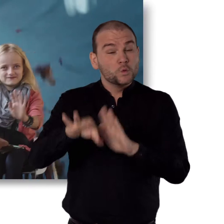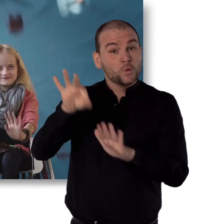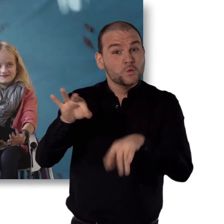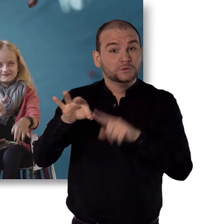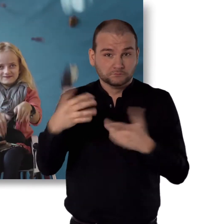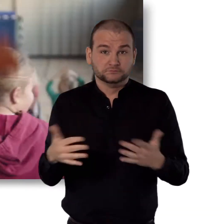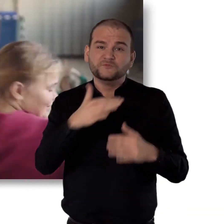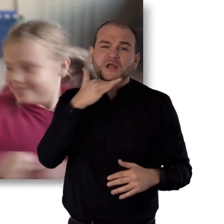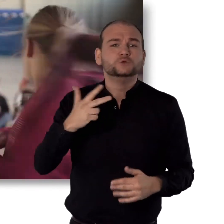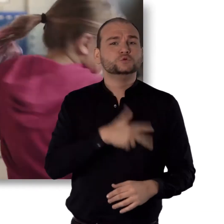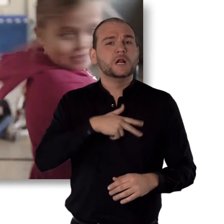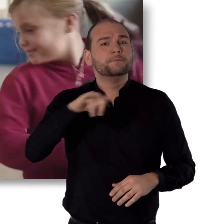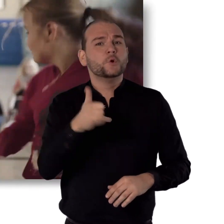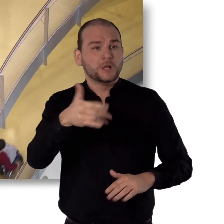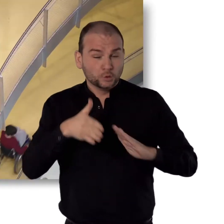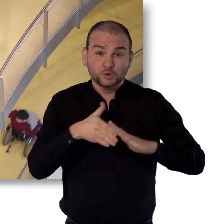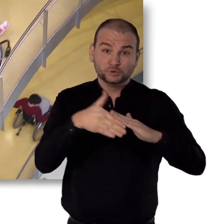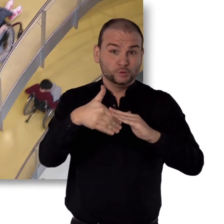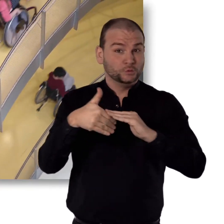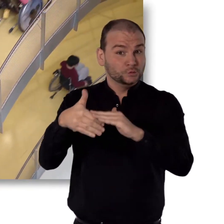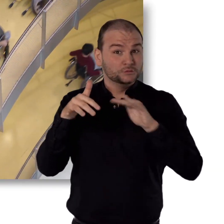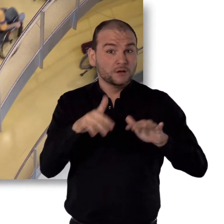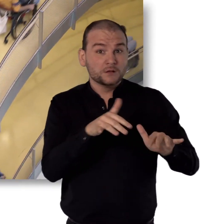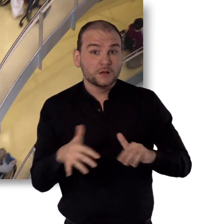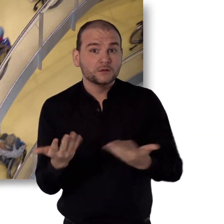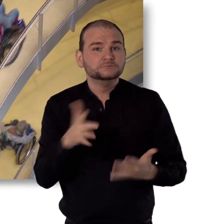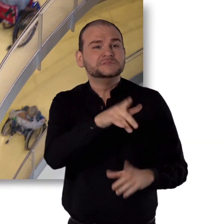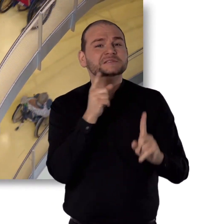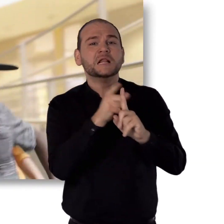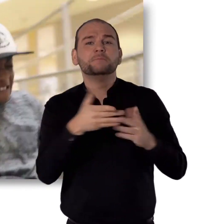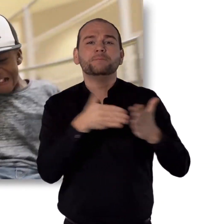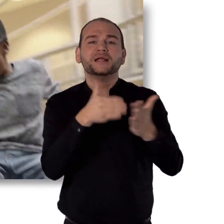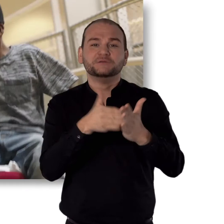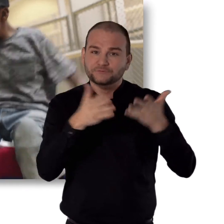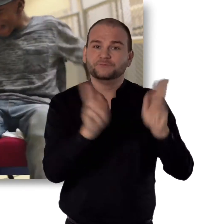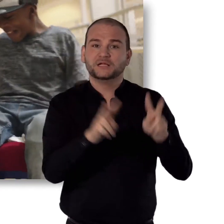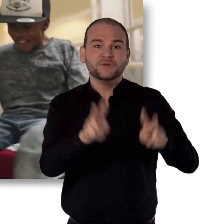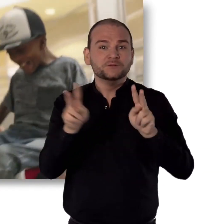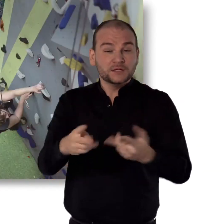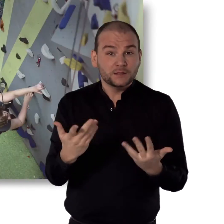Gleichzeitig unterstützt du viele soziale Projekte. Die z.B. Barrieren abbauen.